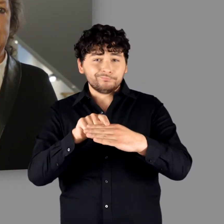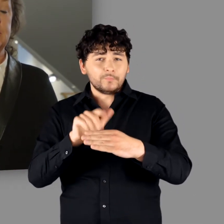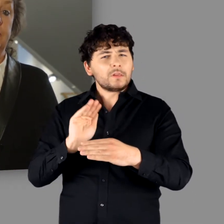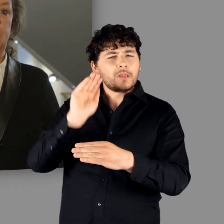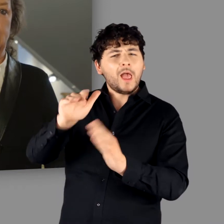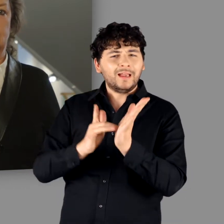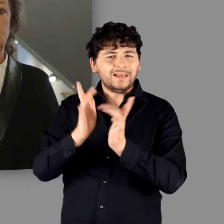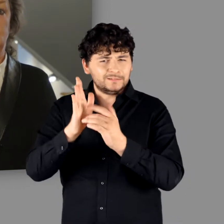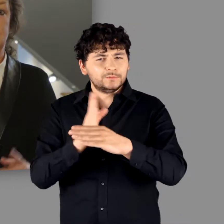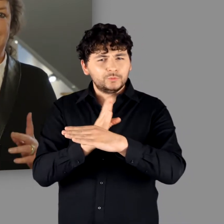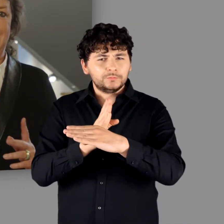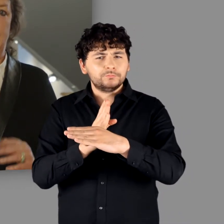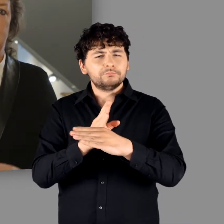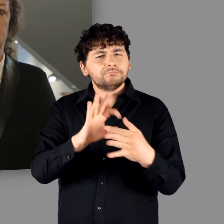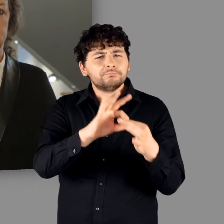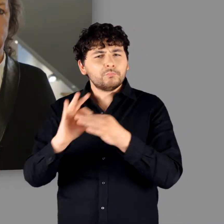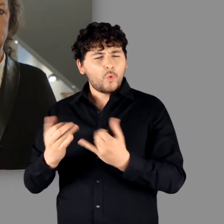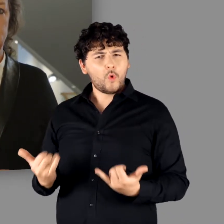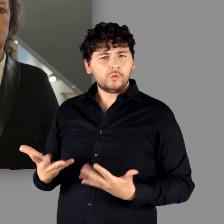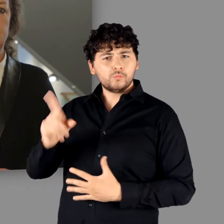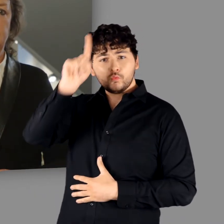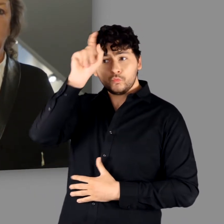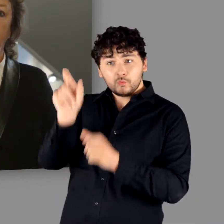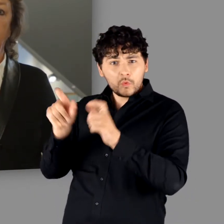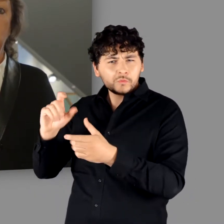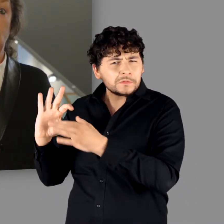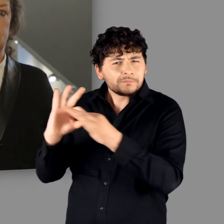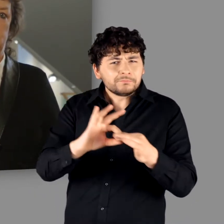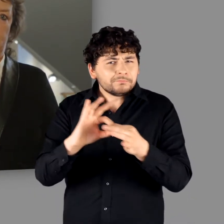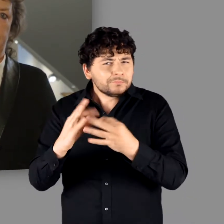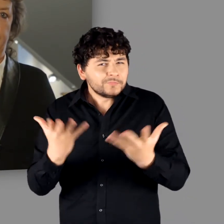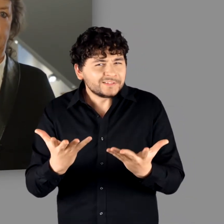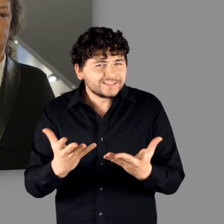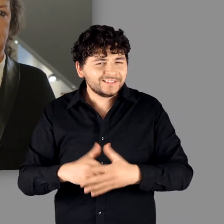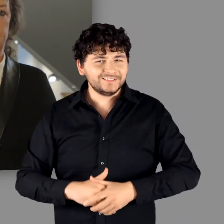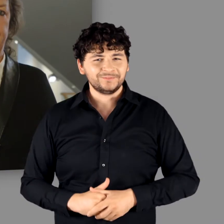der ersten 4 Jahrhunderte n. Chr. mit den heutigen Deutschen verbindet.